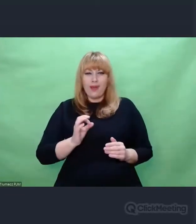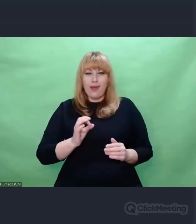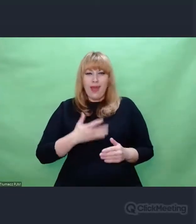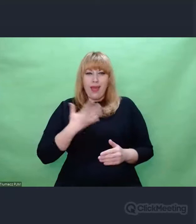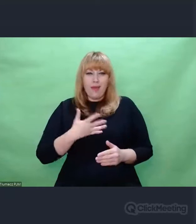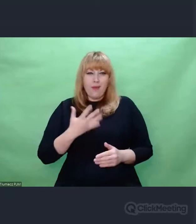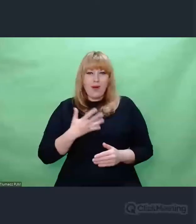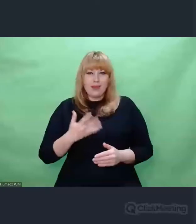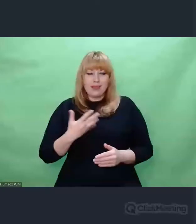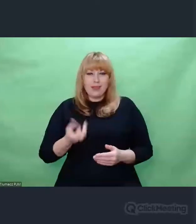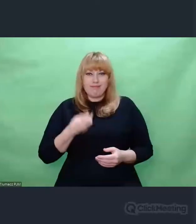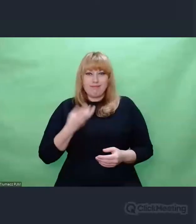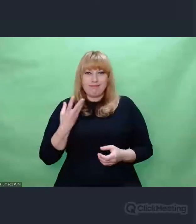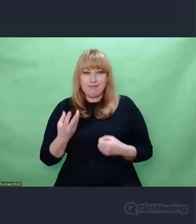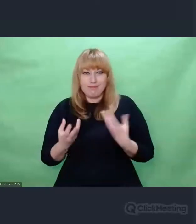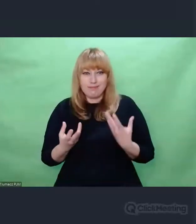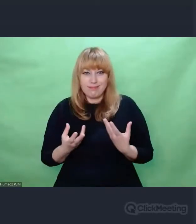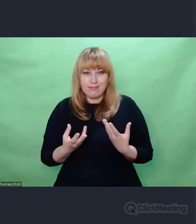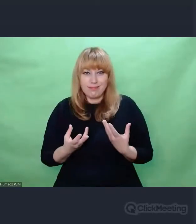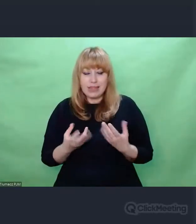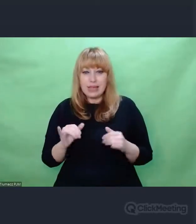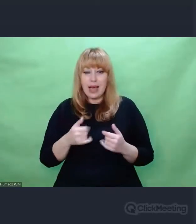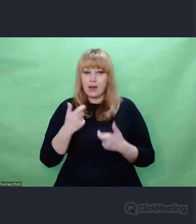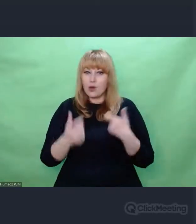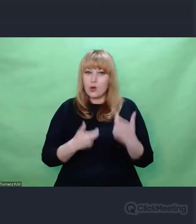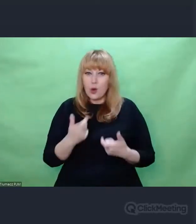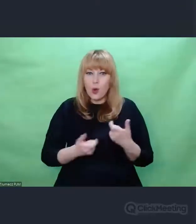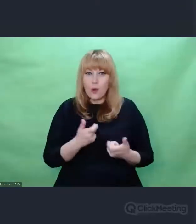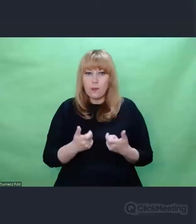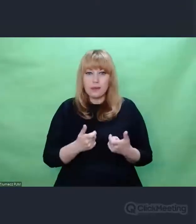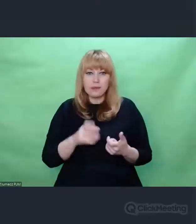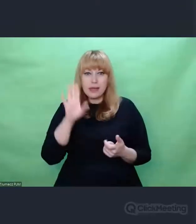i ilekroć wykonujemy ten utwór tyle razy te improwizacje są inne.